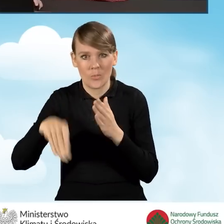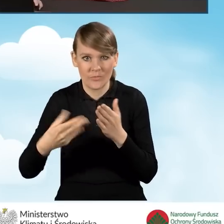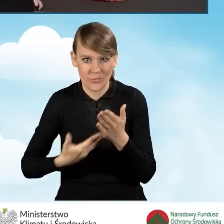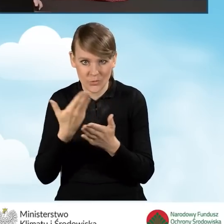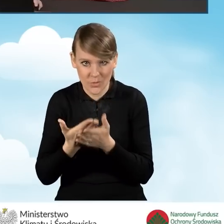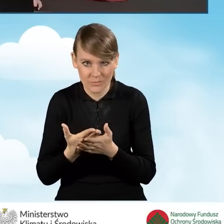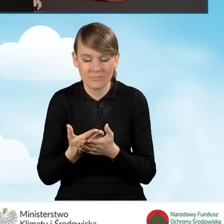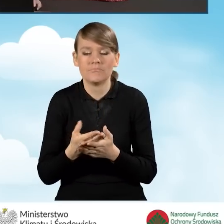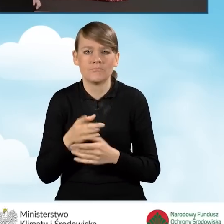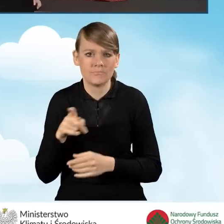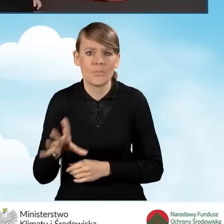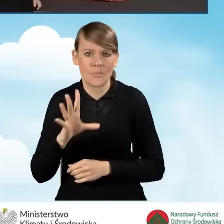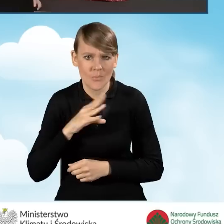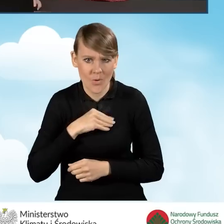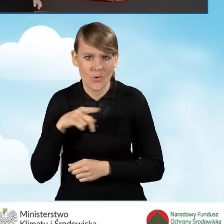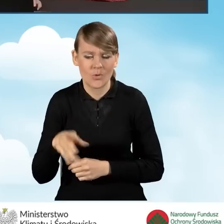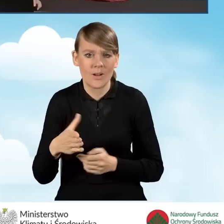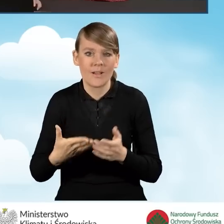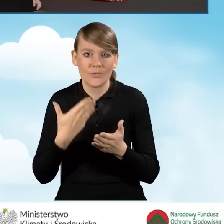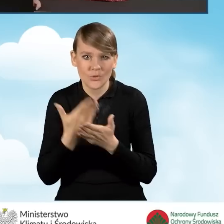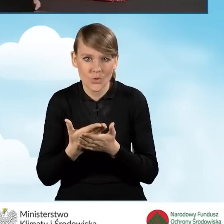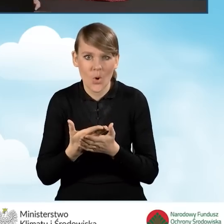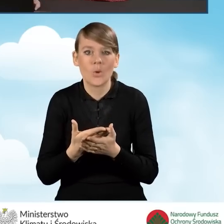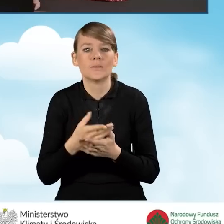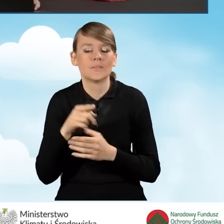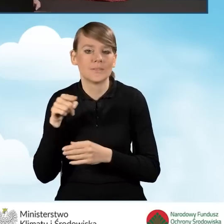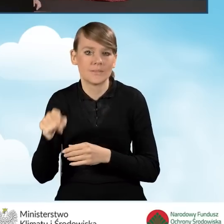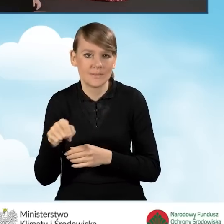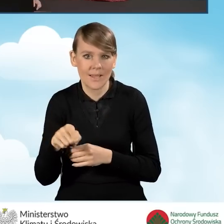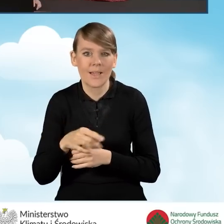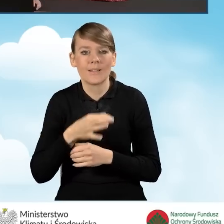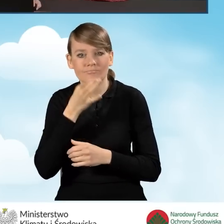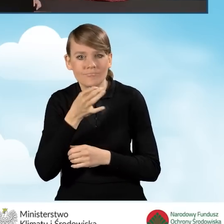W razie konieczności istnieje możliwość przywrócenia wniosku do edycji za pomocą przycisku wycofaj do edycji.